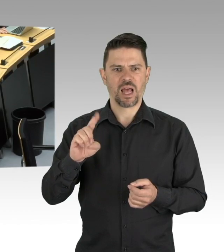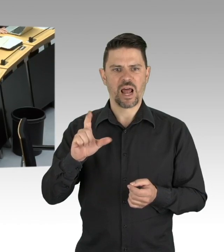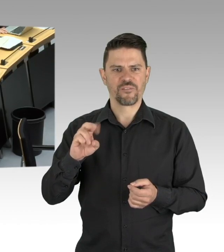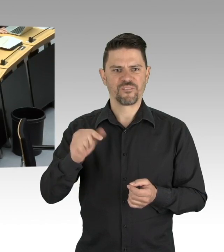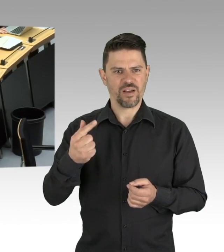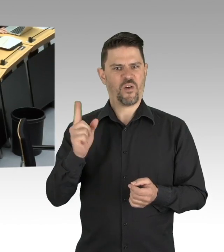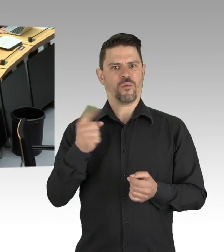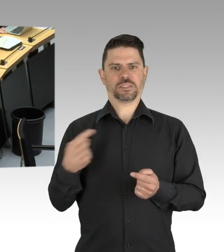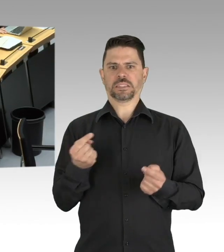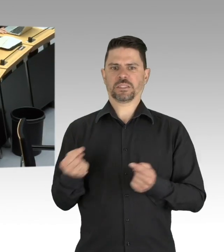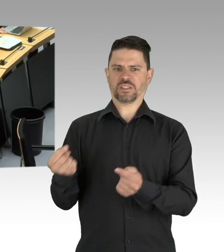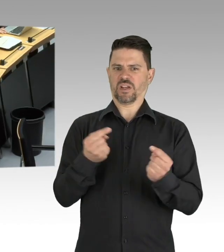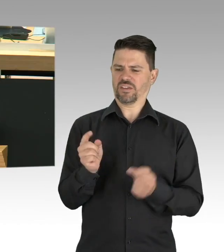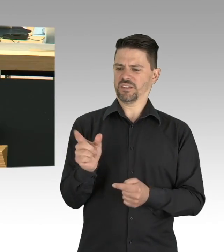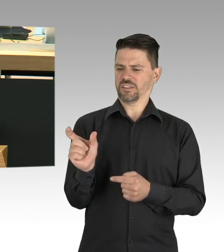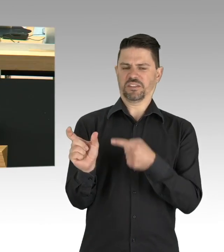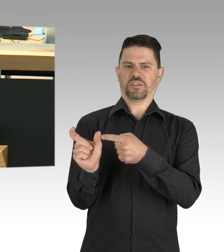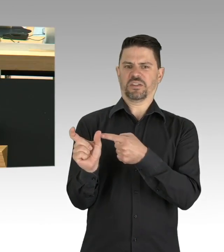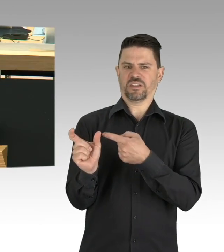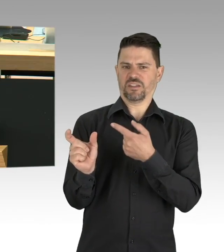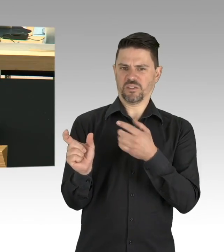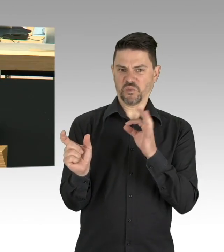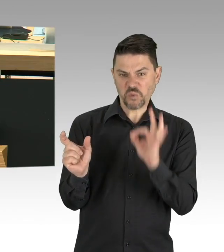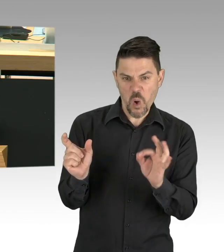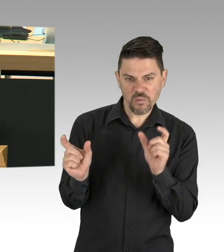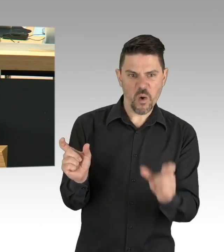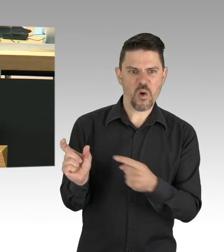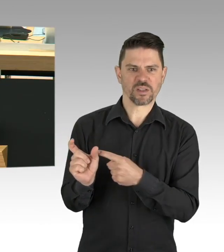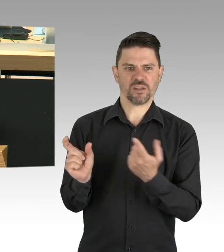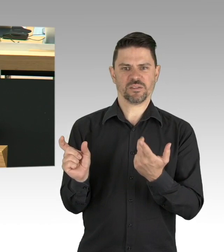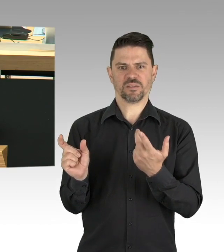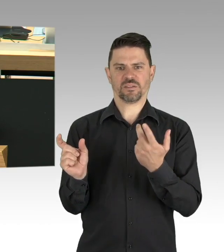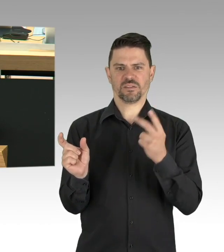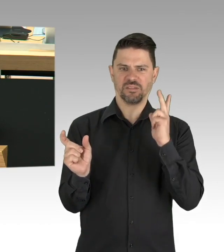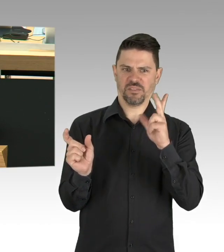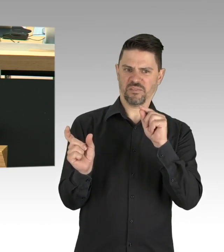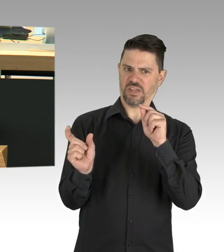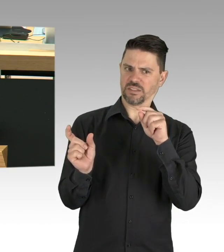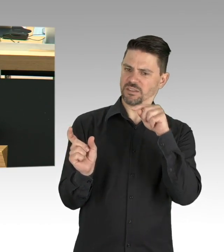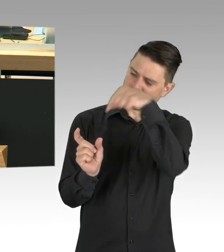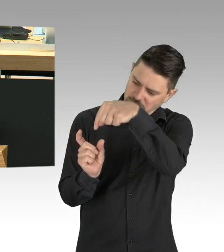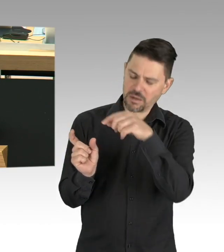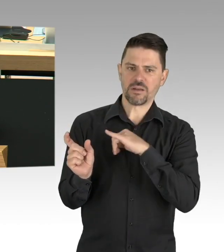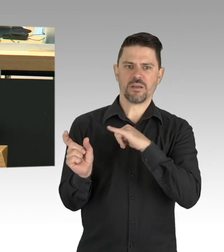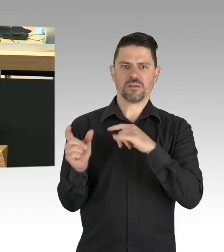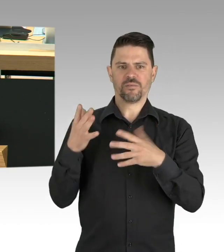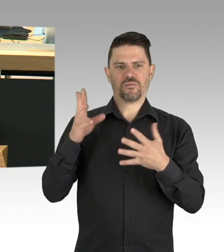und die sogenannten kritischen Infrastrukturen und die Grundversorgung selbstverständlich, das alles ist richtig, aber meine Damen und Herren,